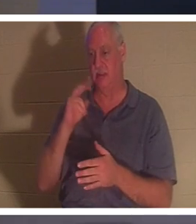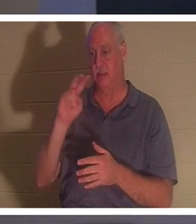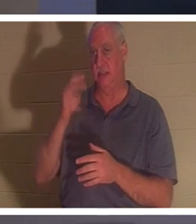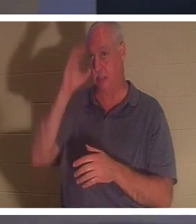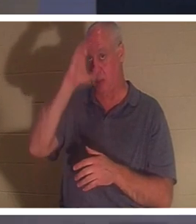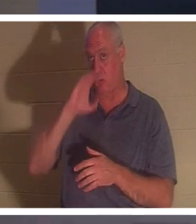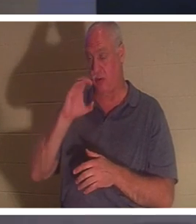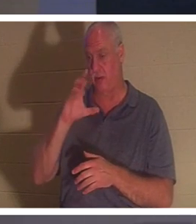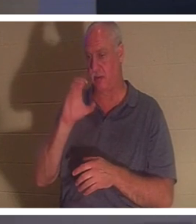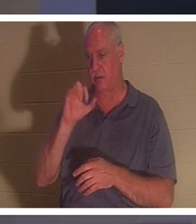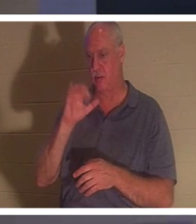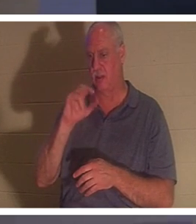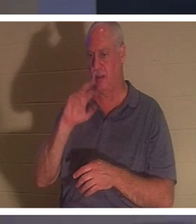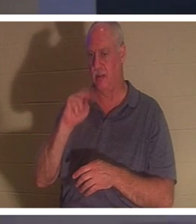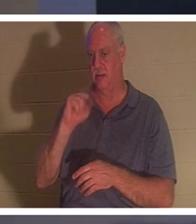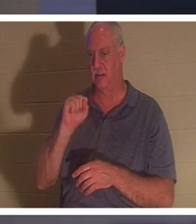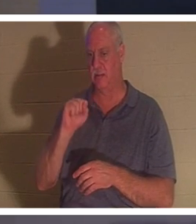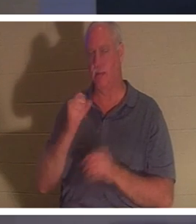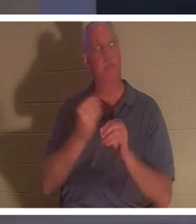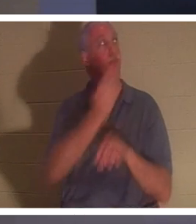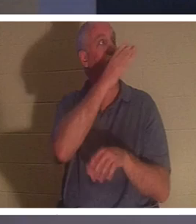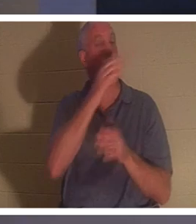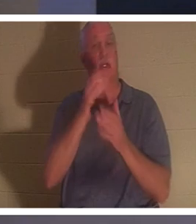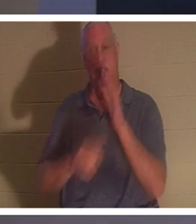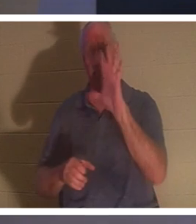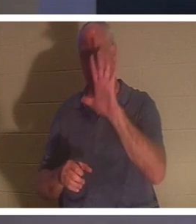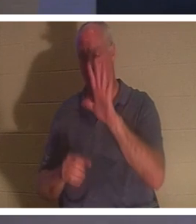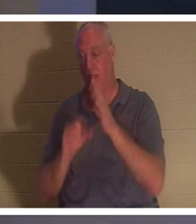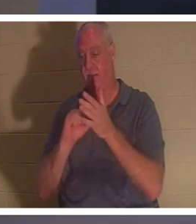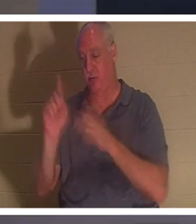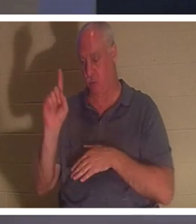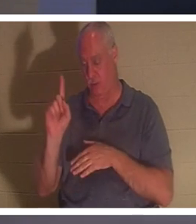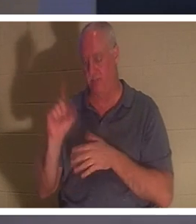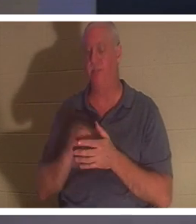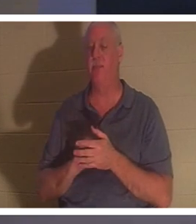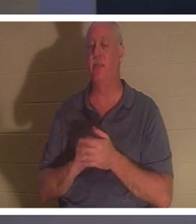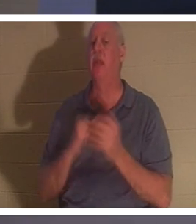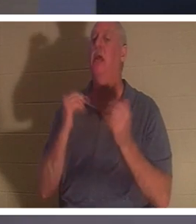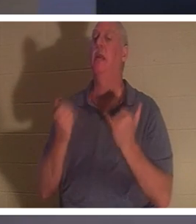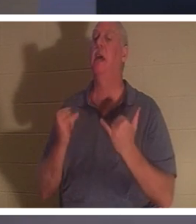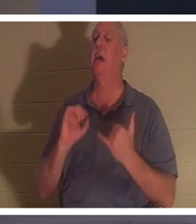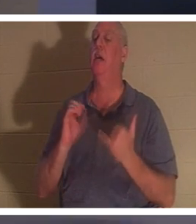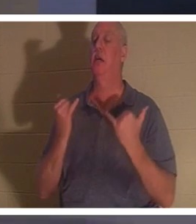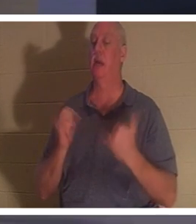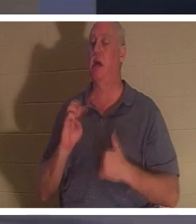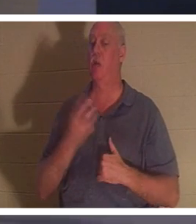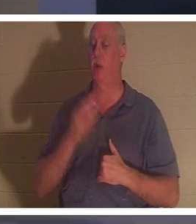あなたのスクリーンに表示されるべきです。コリント人への第二の手紙 5 章 1 節で、彼はこう言っています